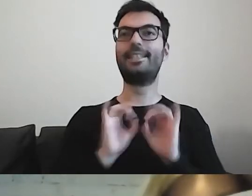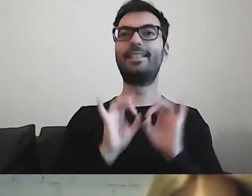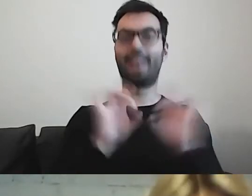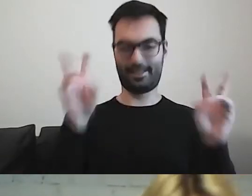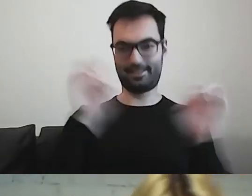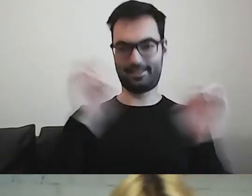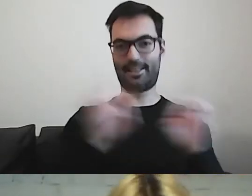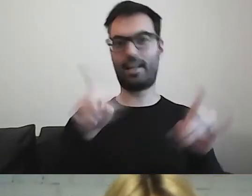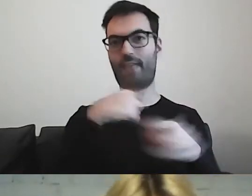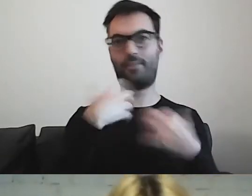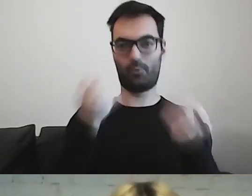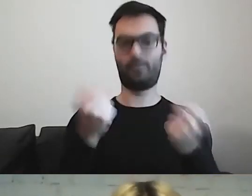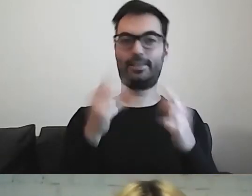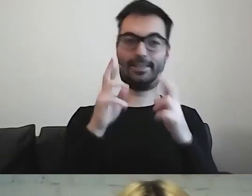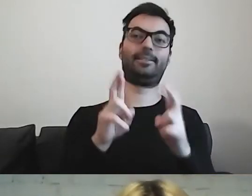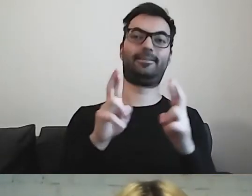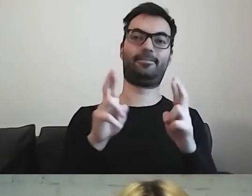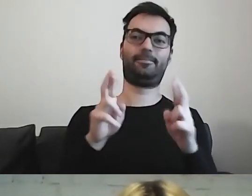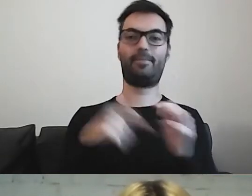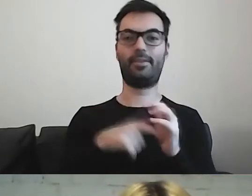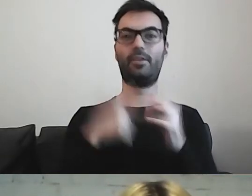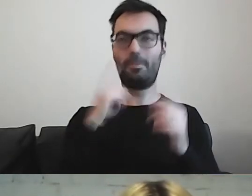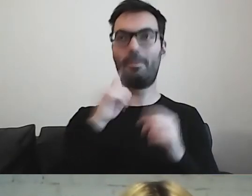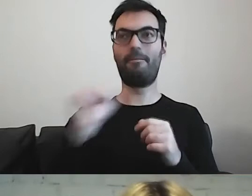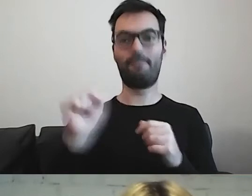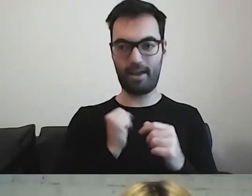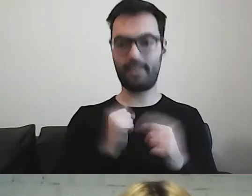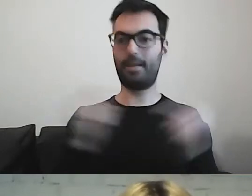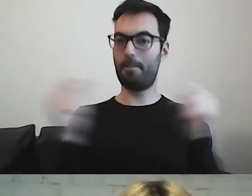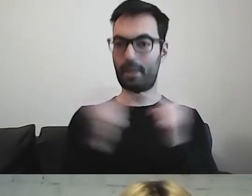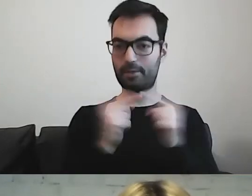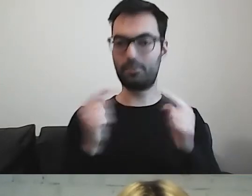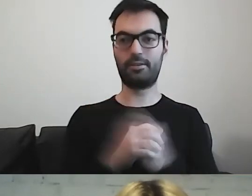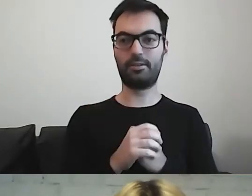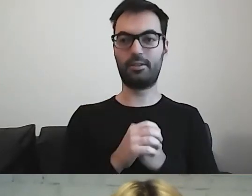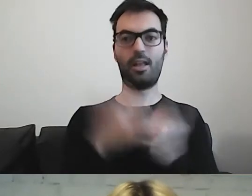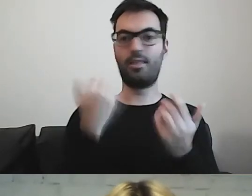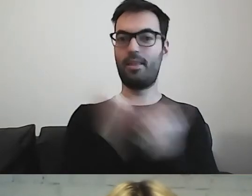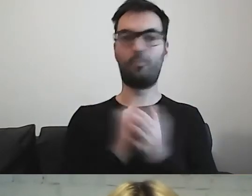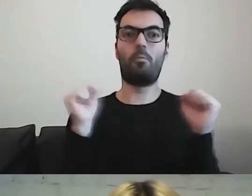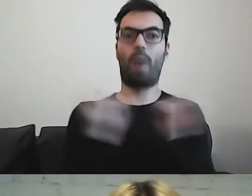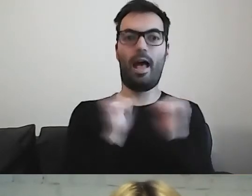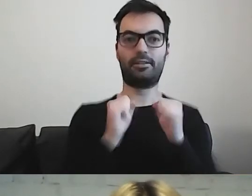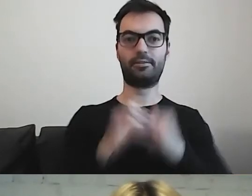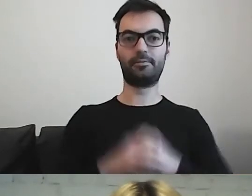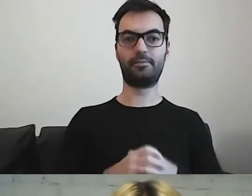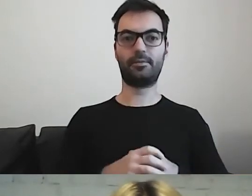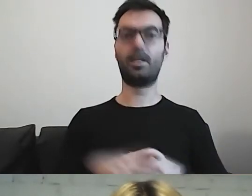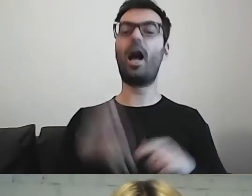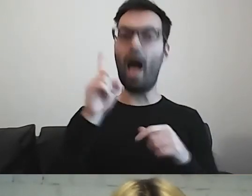że to jest coś, co się sprawdza i coś, czego nie trzeba się bać. Tylko trzeba...